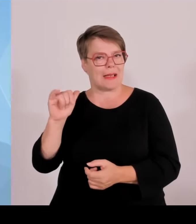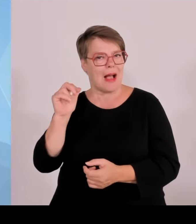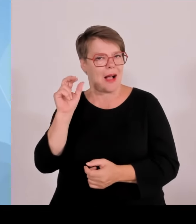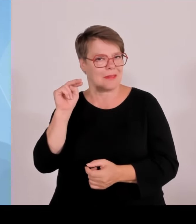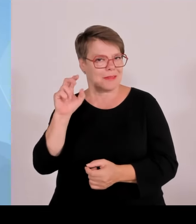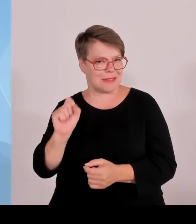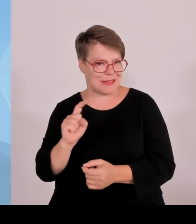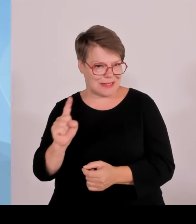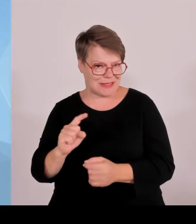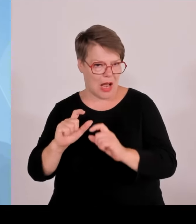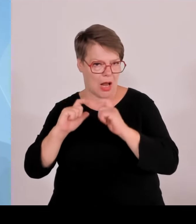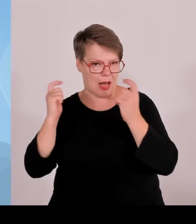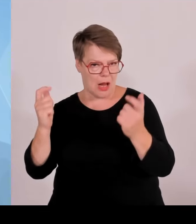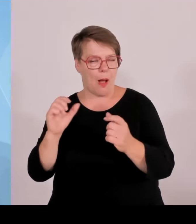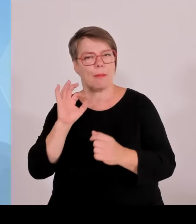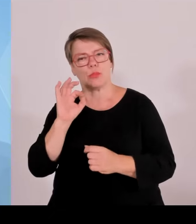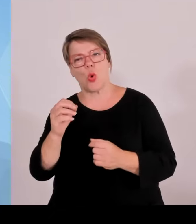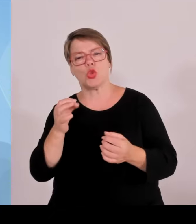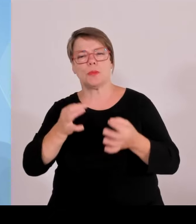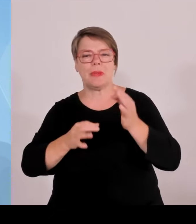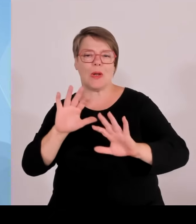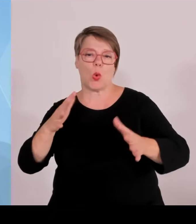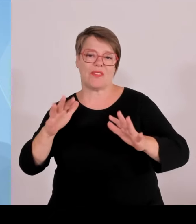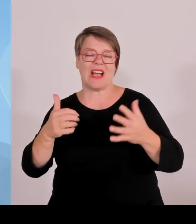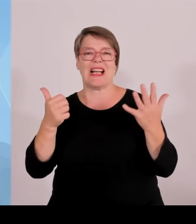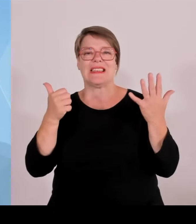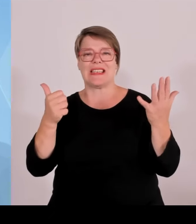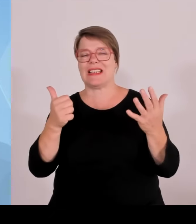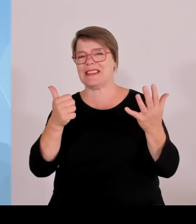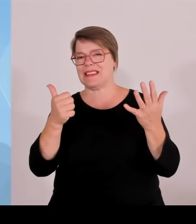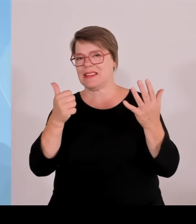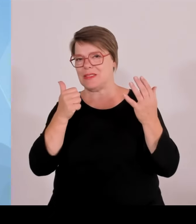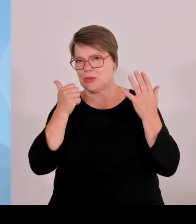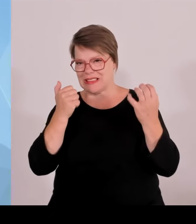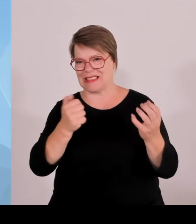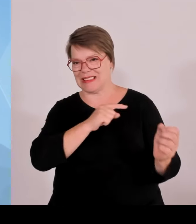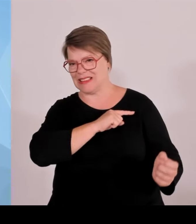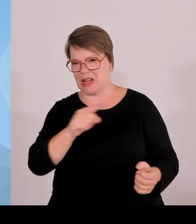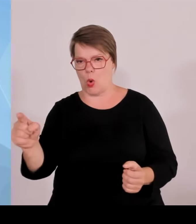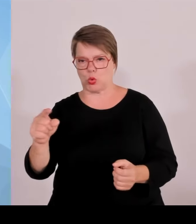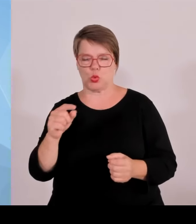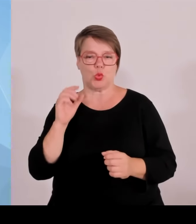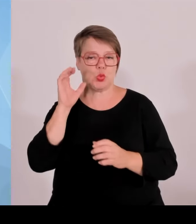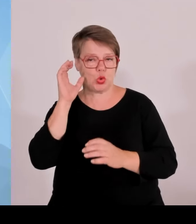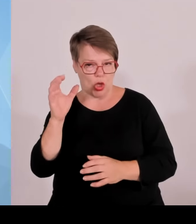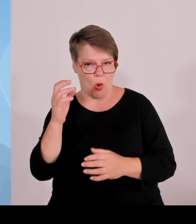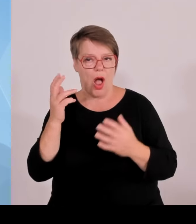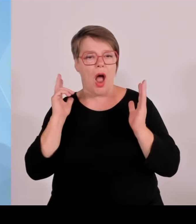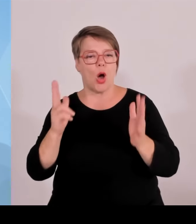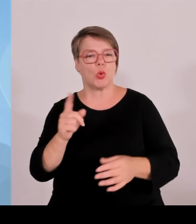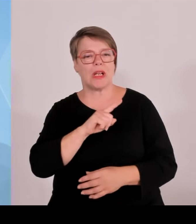Luftraumschutzzonen gegen Drohnen eingerichtet. Es hat alles